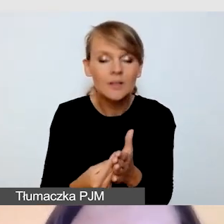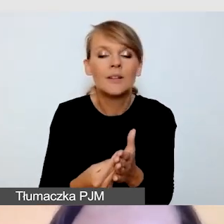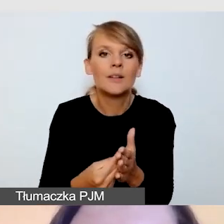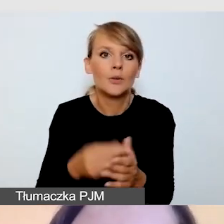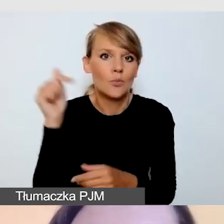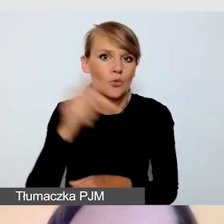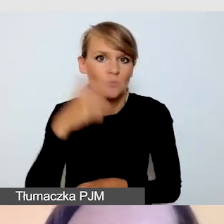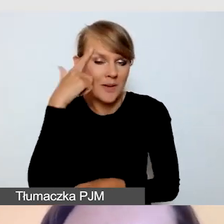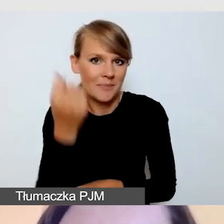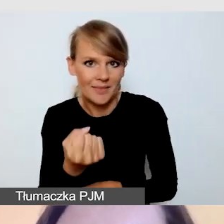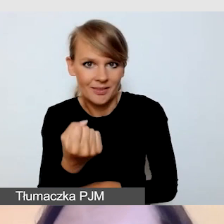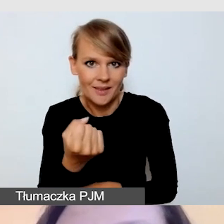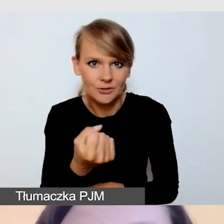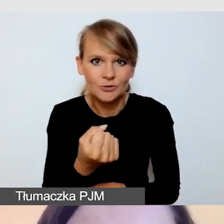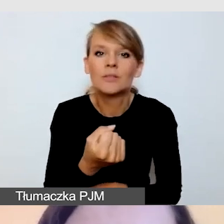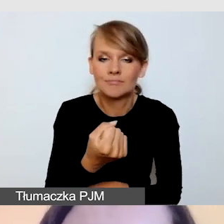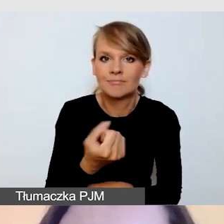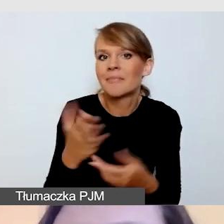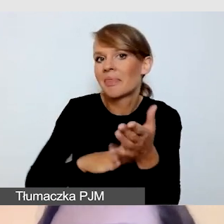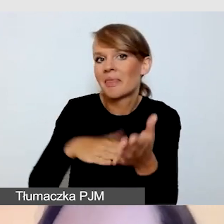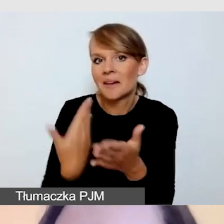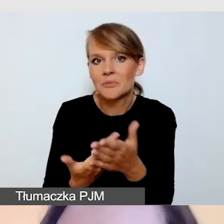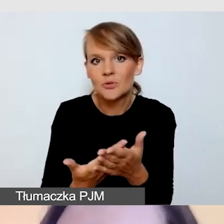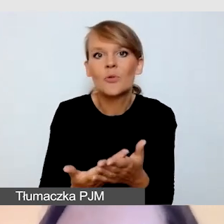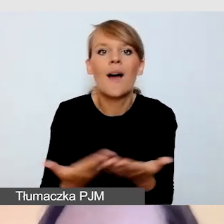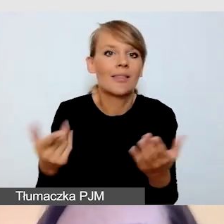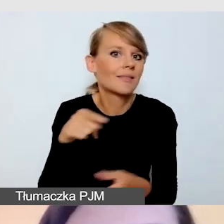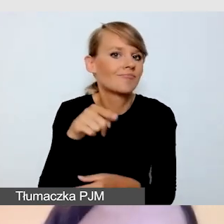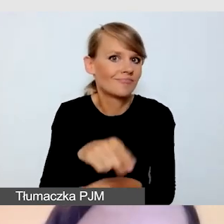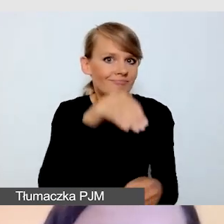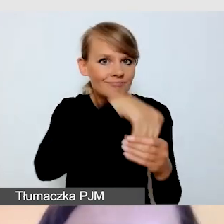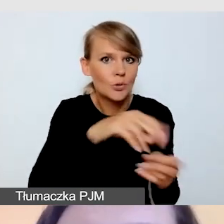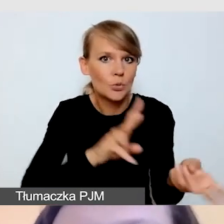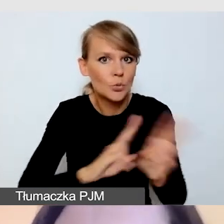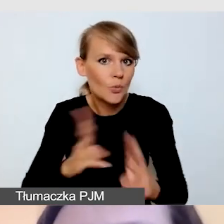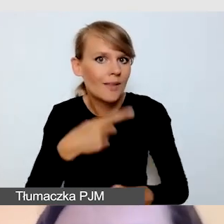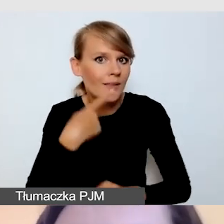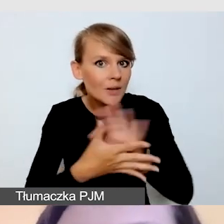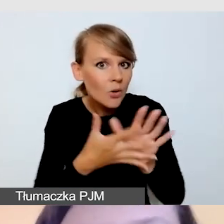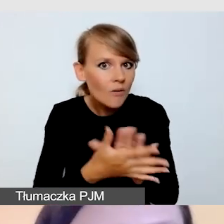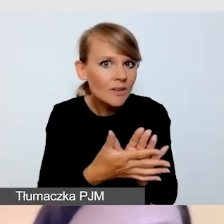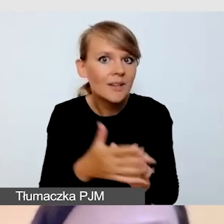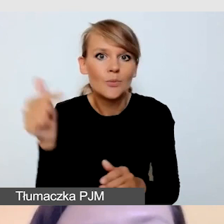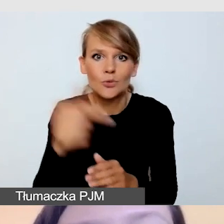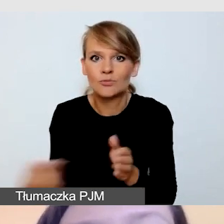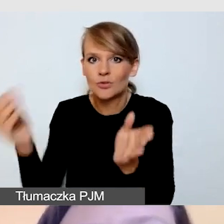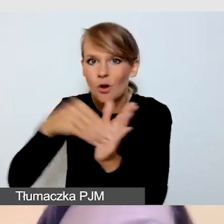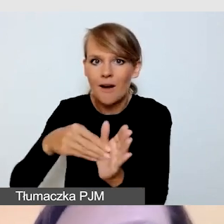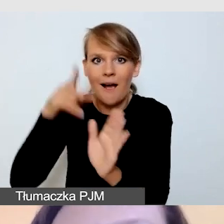Pamiętając o tym, że mamy np. tłumaczenie na język migowy, musimy uwzględnić dodatkową kamerę, dodatkowe oświetlenie.